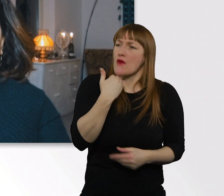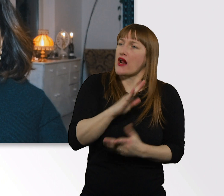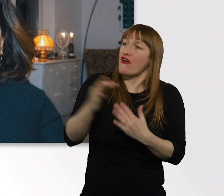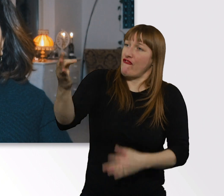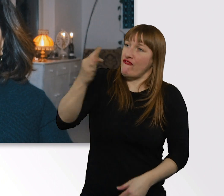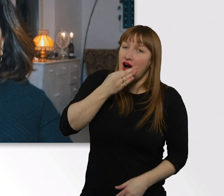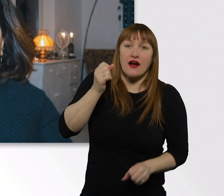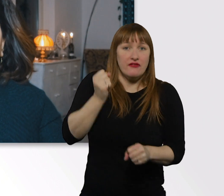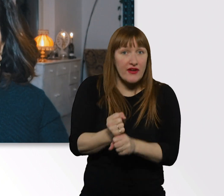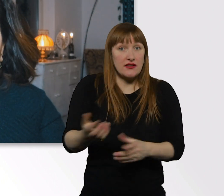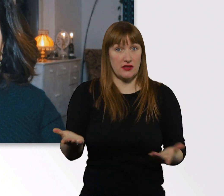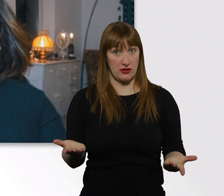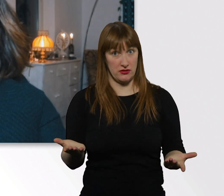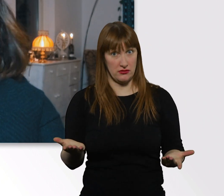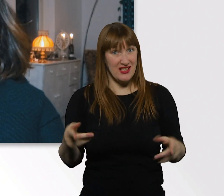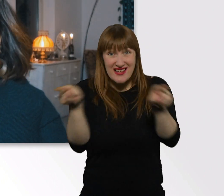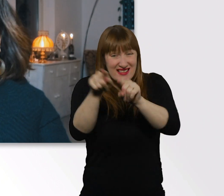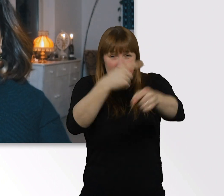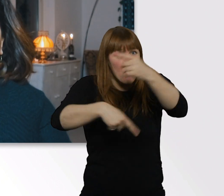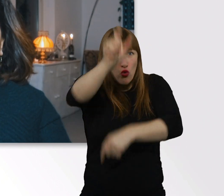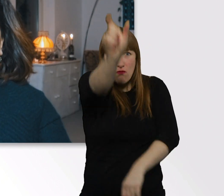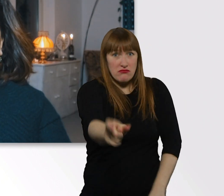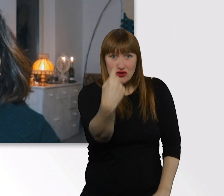Aber das fändest du wahrscheinlich auch nicht cool.